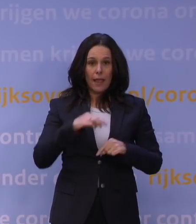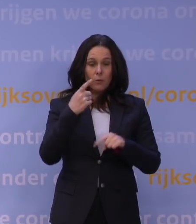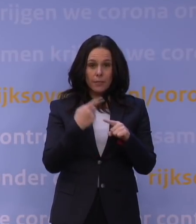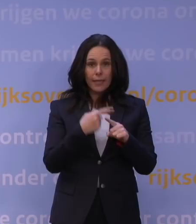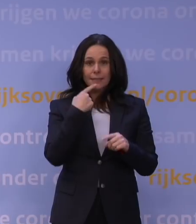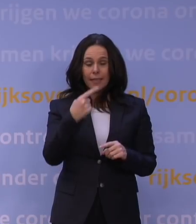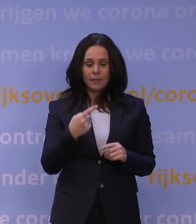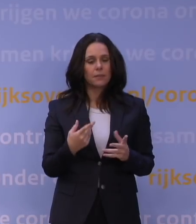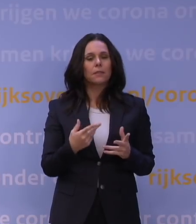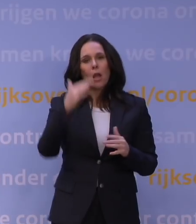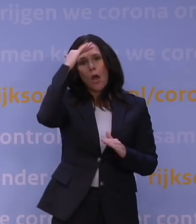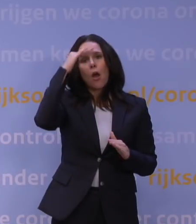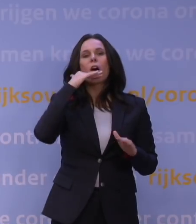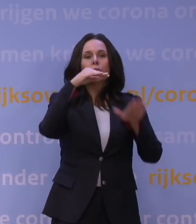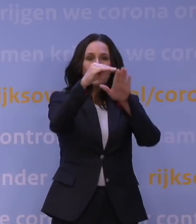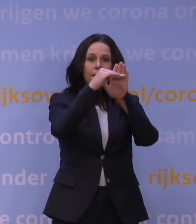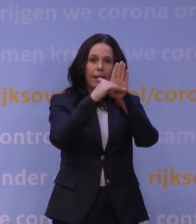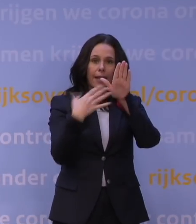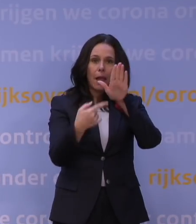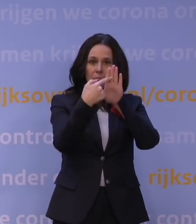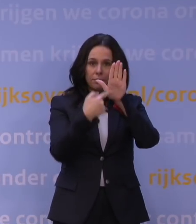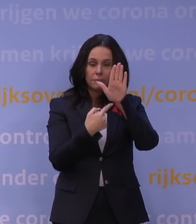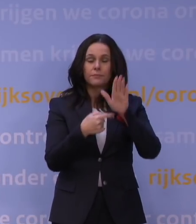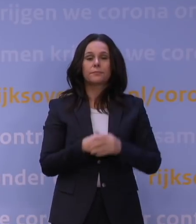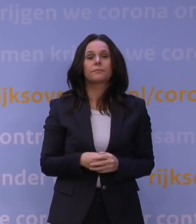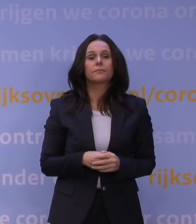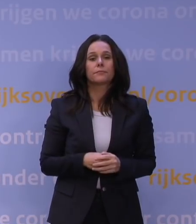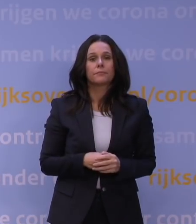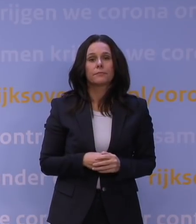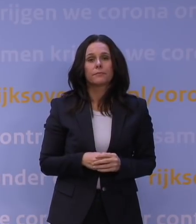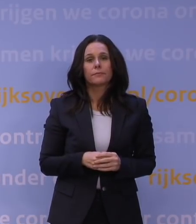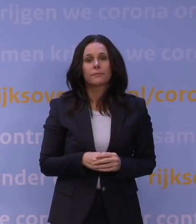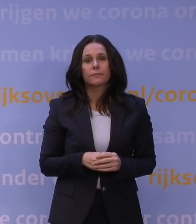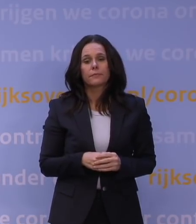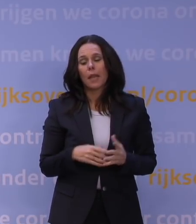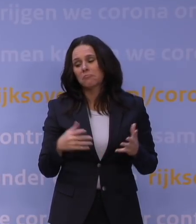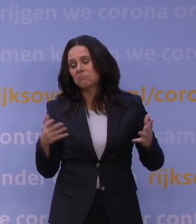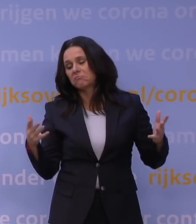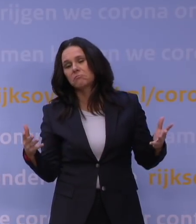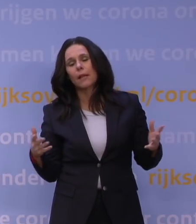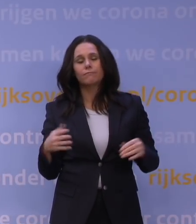Die hoofdregelingen zijn er. Waar we zouden kunnen stuiten, ook in overleg met vakbonden en werkgevers,